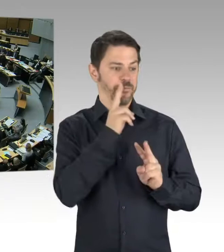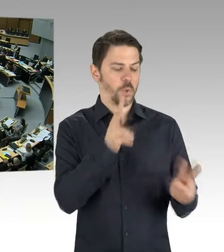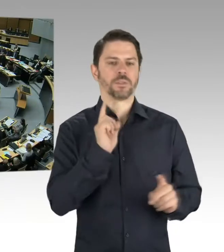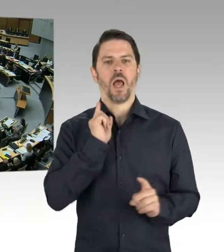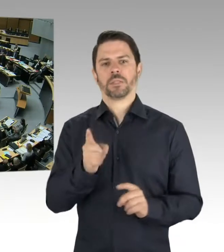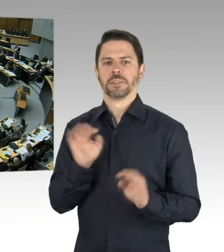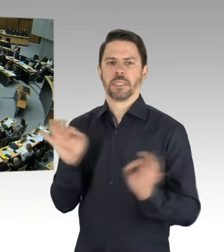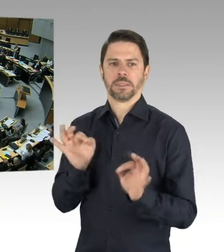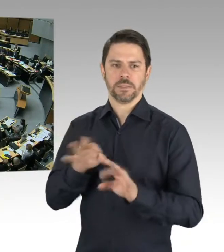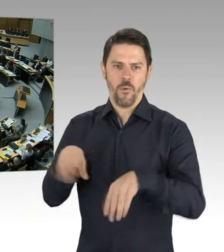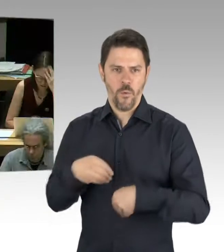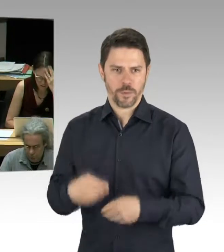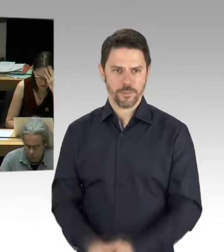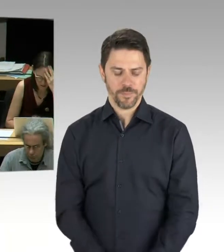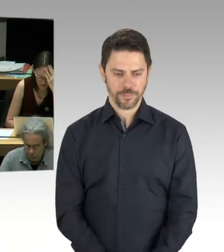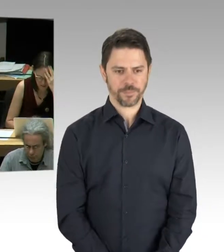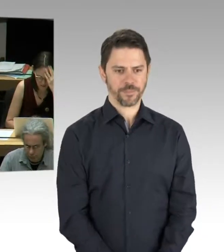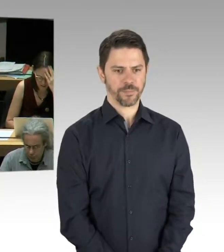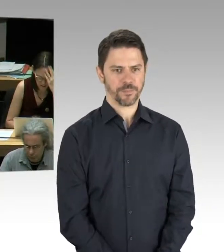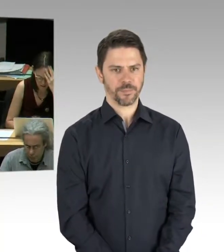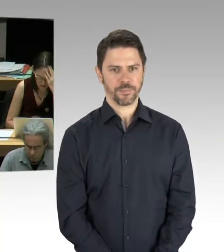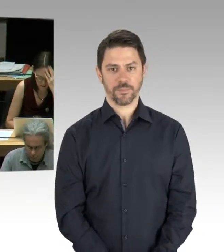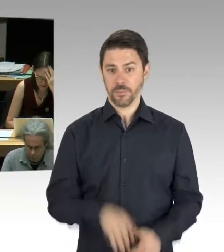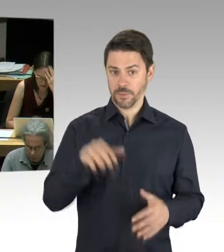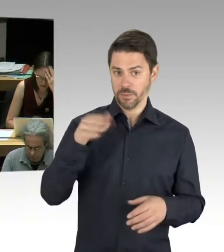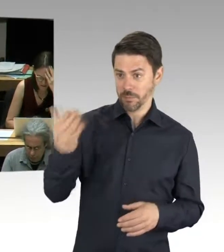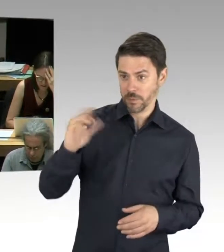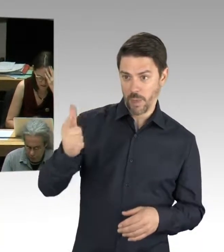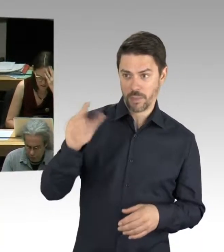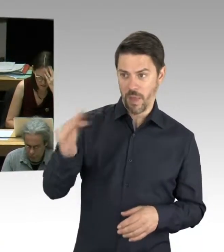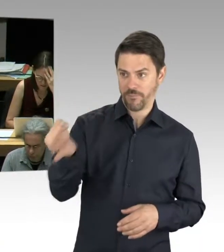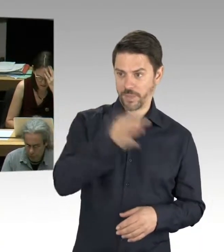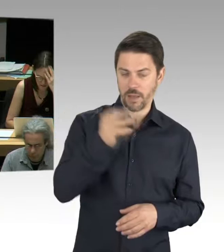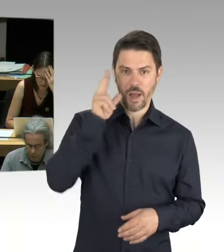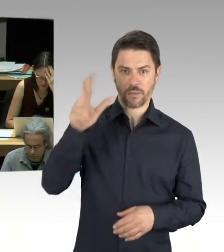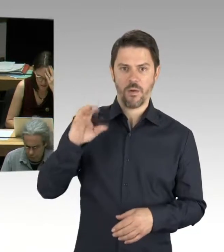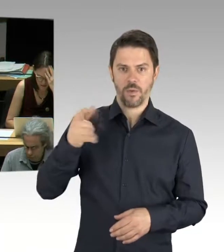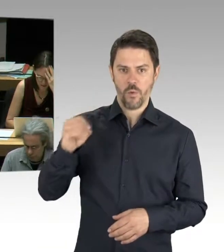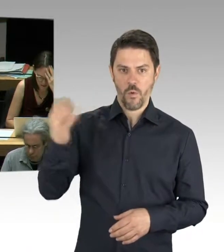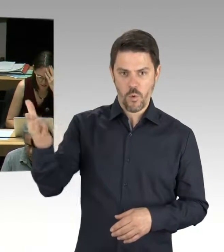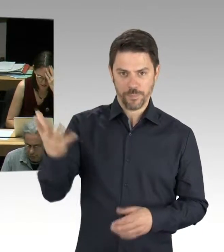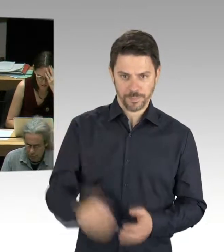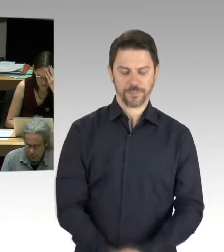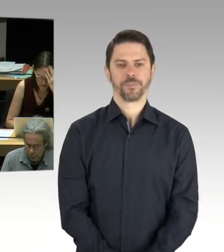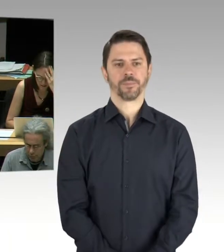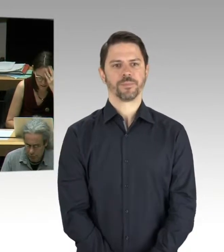(Präsidium) Bitte schön, dann sind Sie jetzt dran. (Rednerwechsel) Wir tauschen immer mal die Plätze